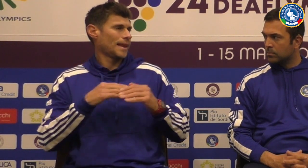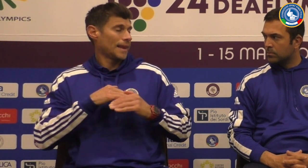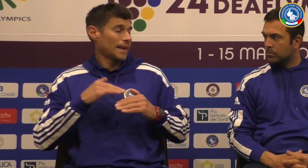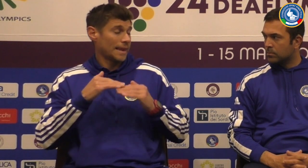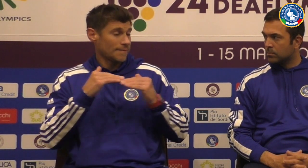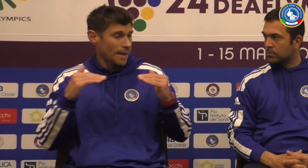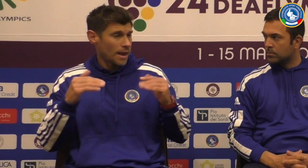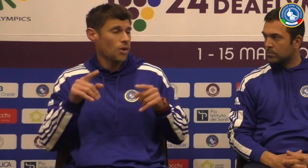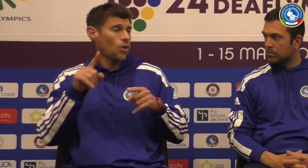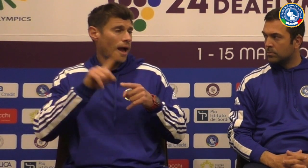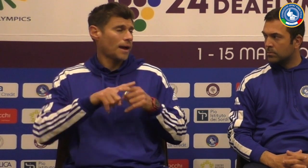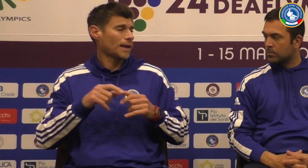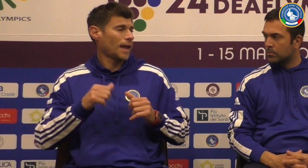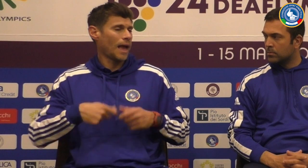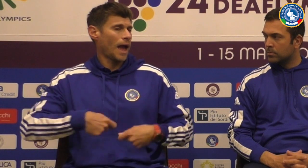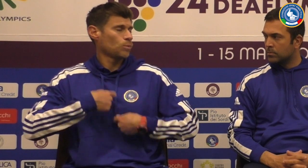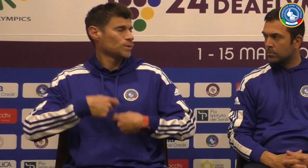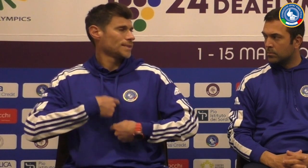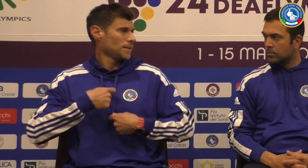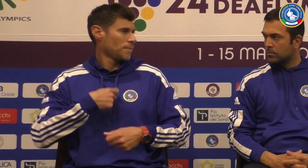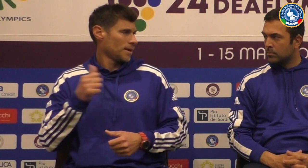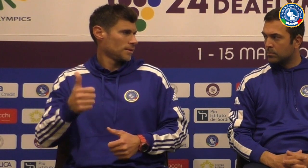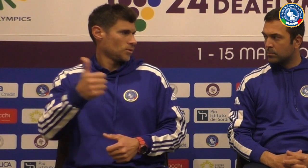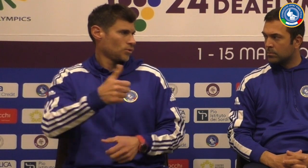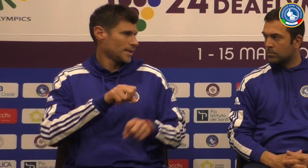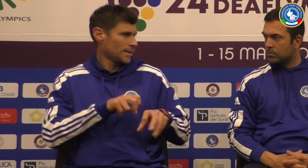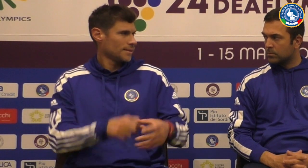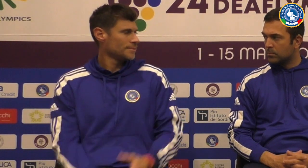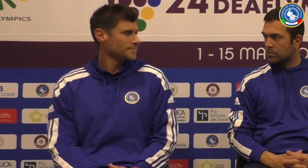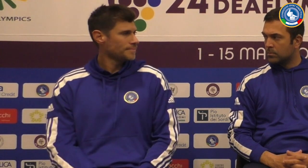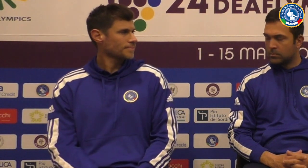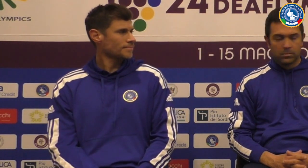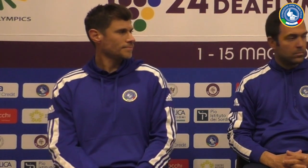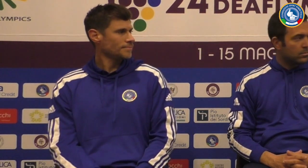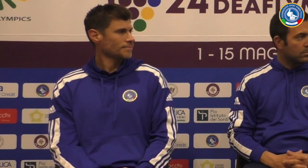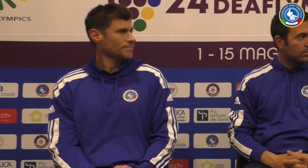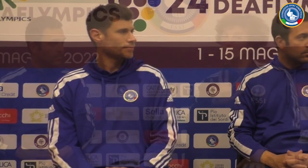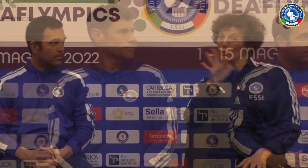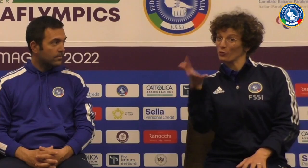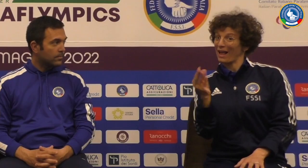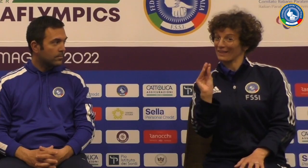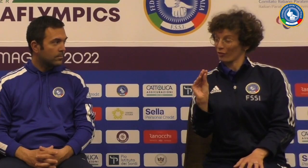crescere e per aumentare il livello e anche l'autostima di ciascun atleta